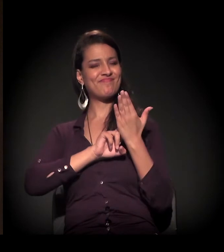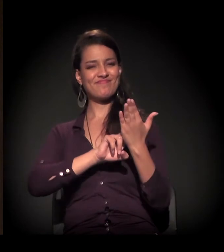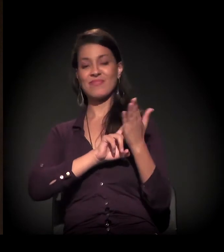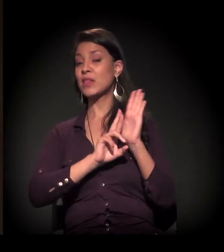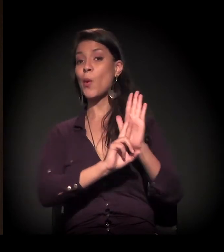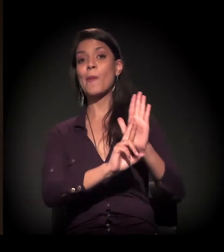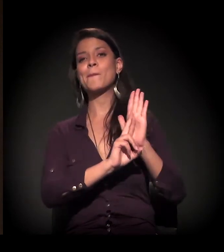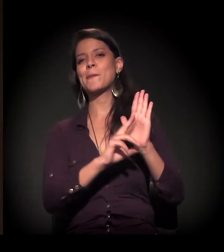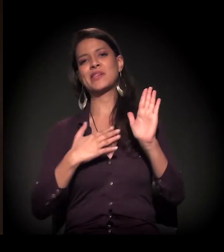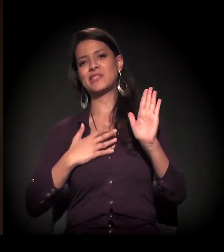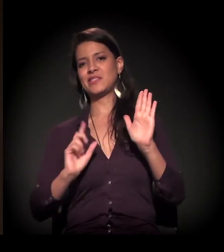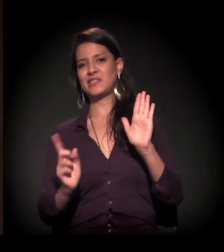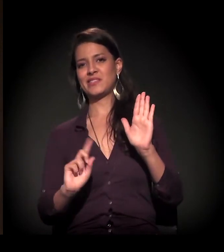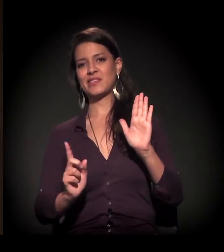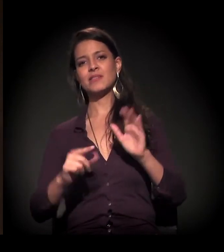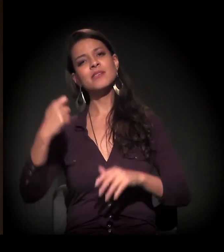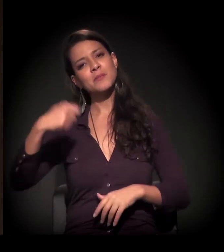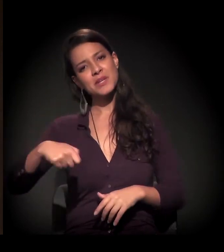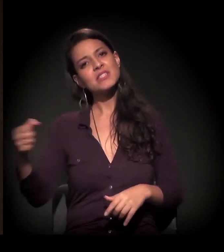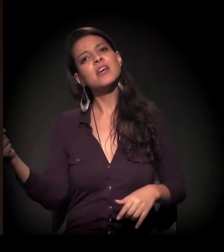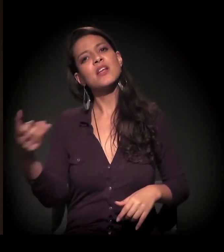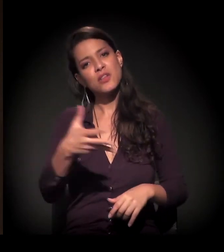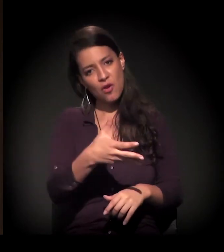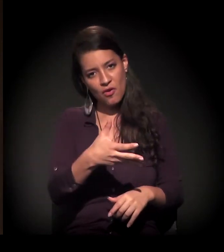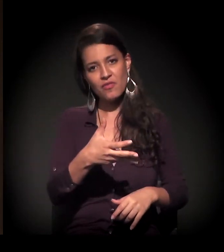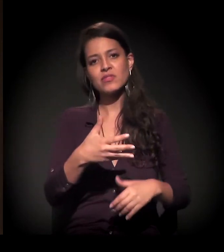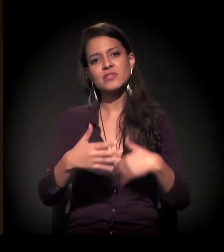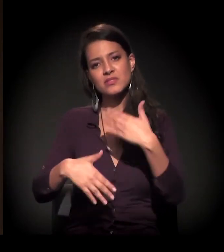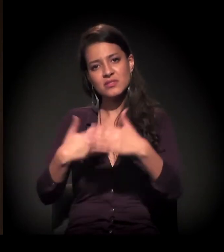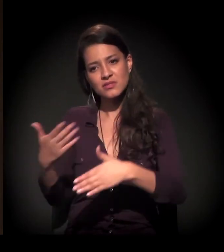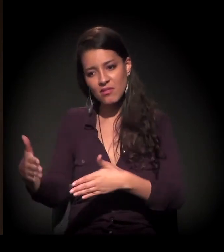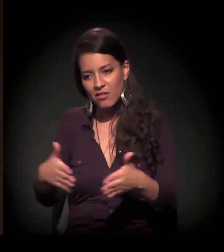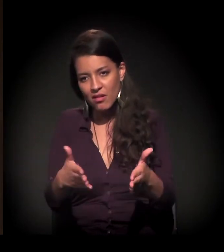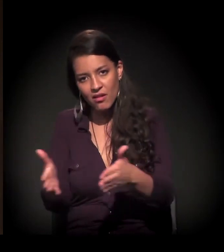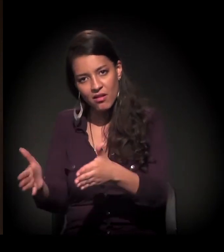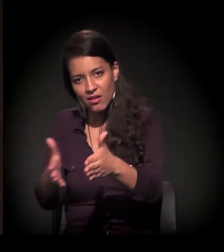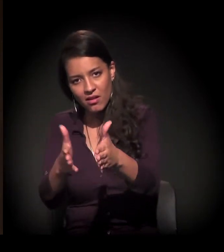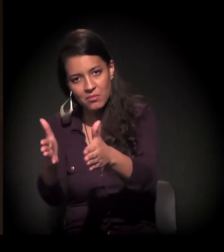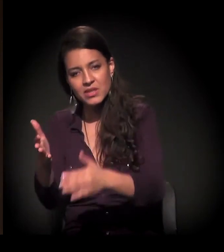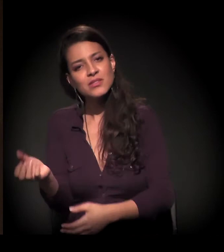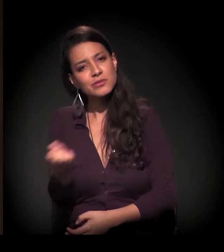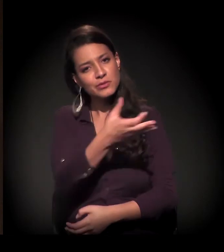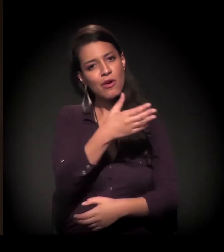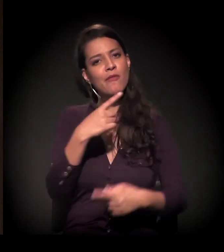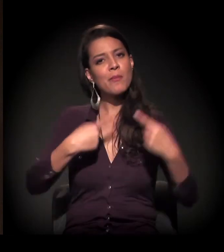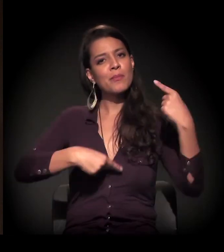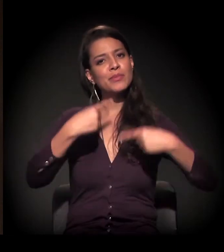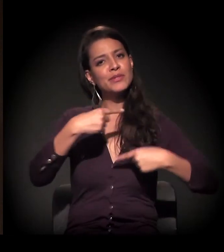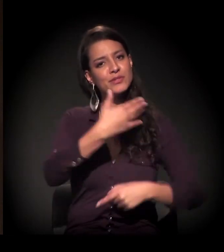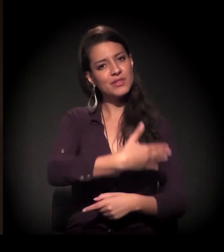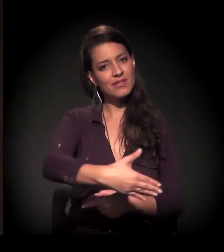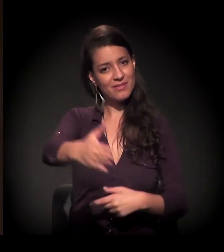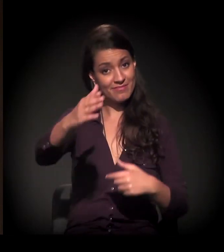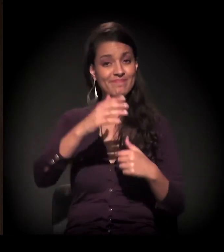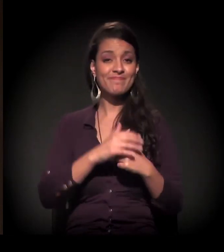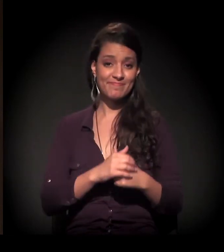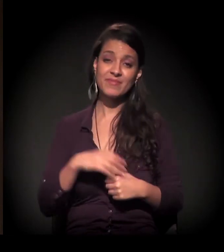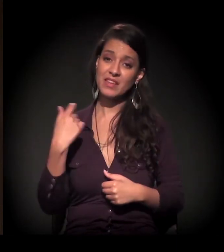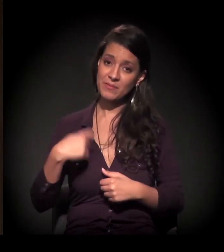E nós temos que achar outros caminhos nessa nova agenda que vamos construir. E esse processo nós vamos ter que descobrir.